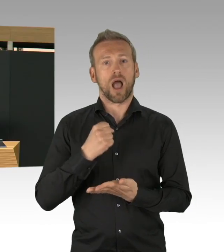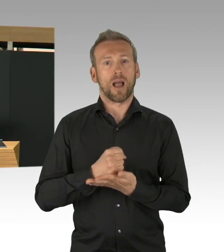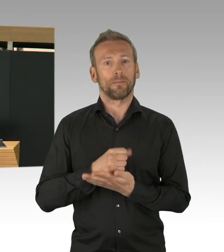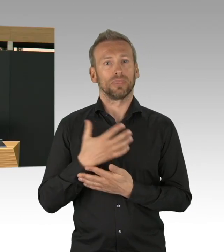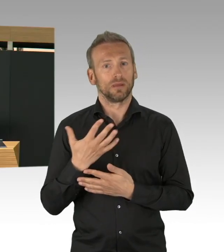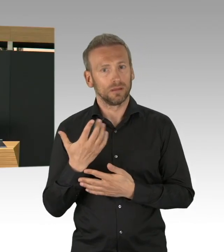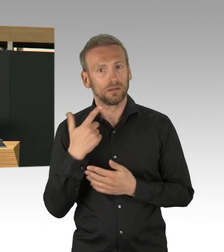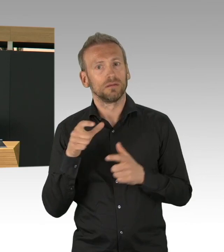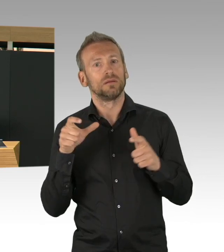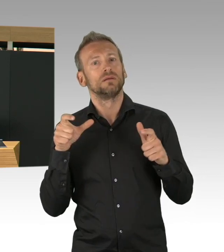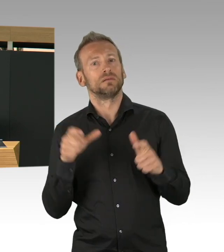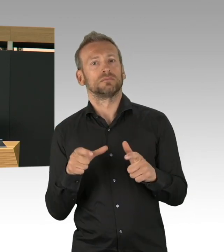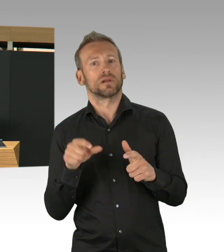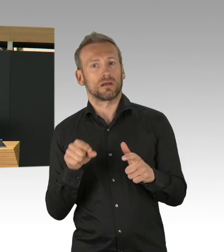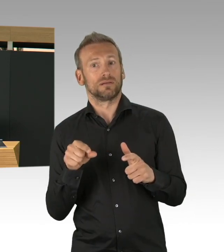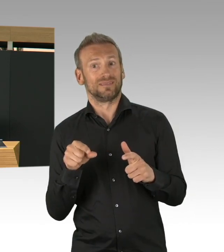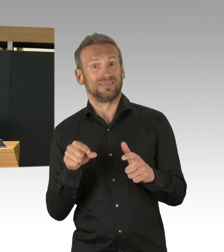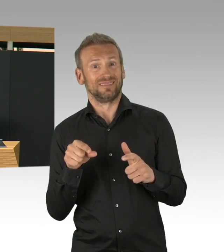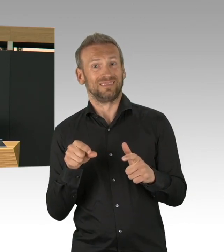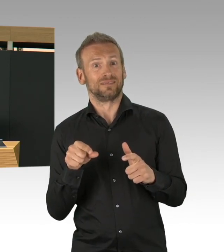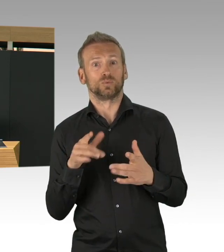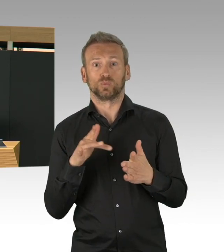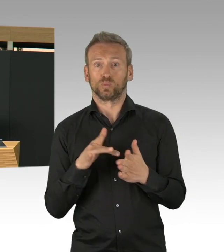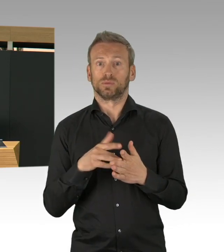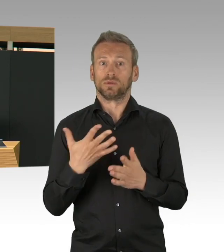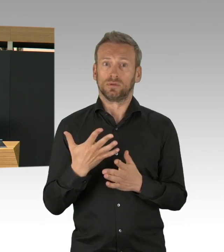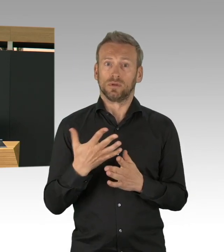diese große Aufgabe zu bewältigen und ähm ja,